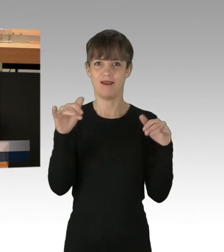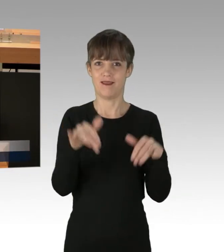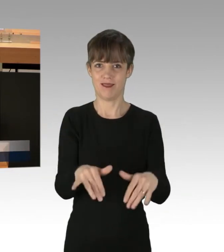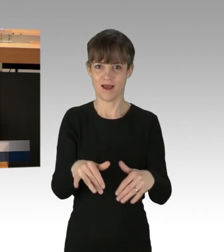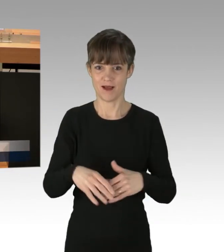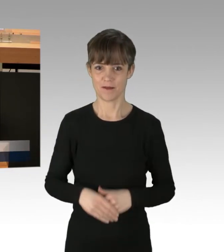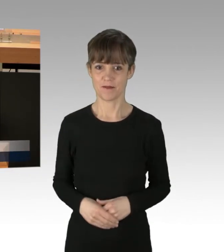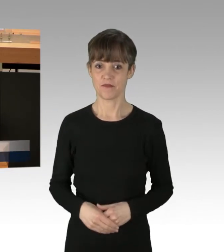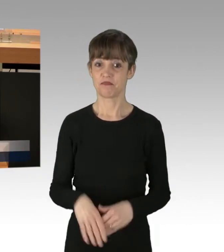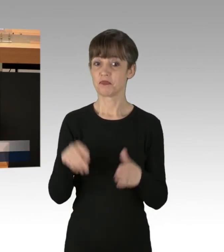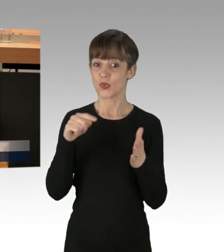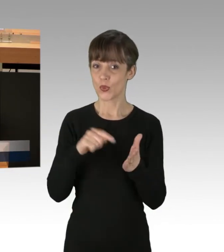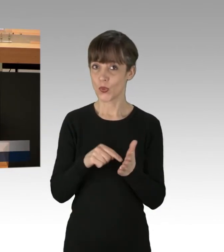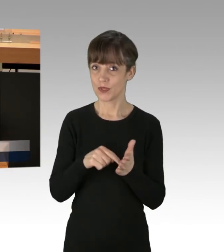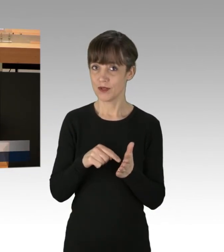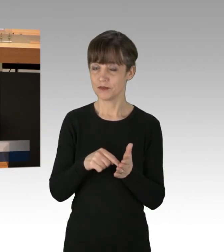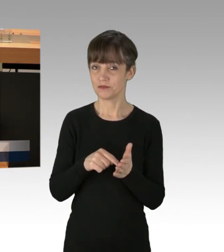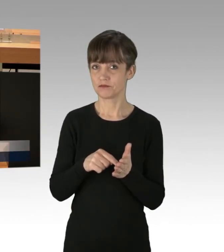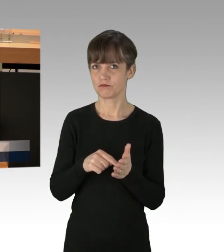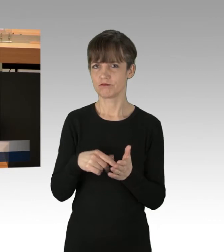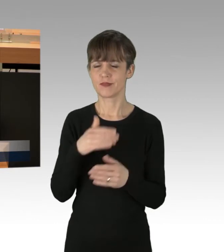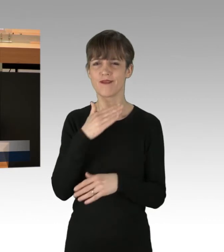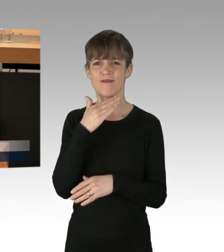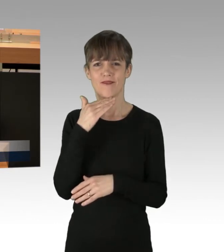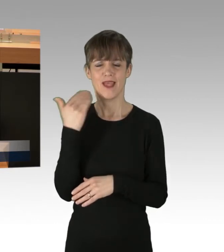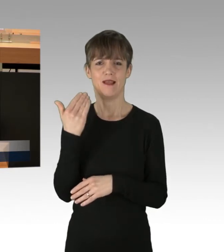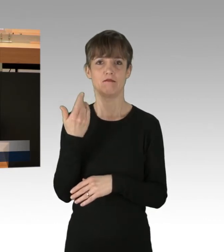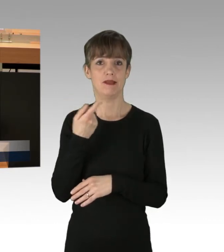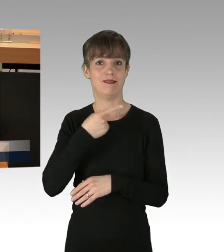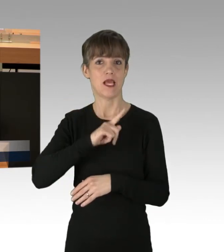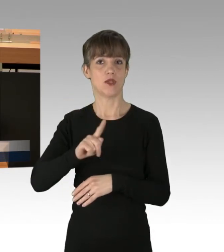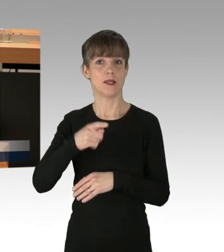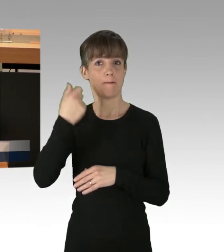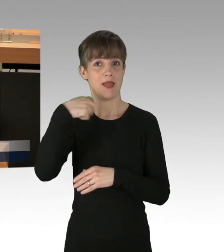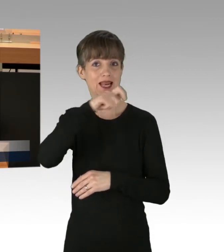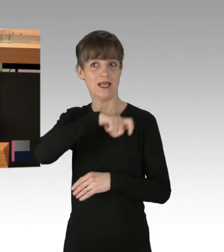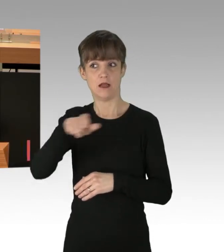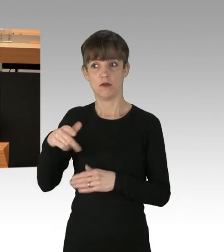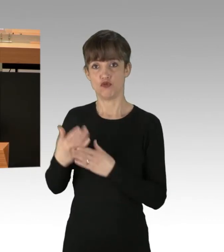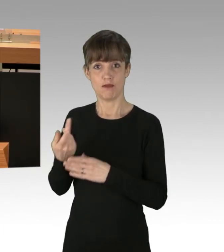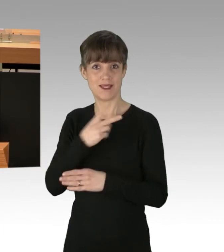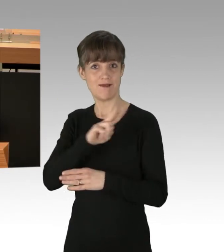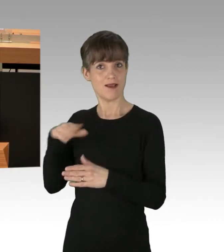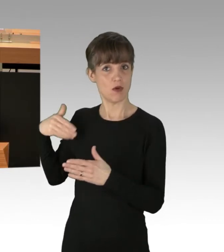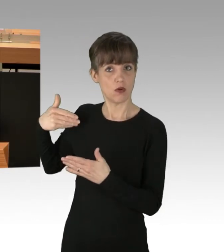denn das geht vielen Tausend Berlinerinnen und Berlinern seit zwei Wochen nicht mehr so, beziehungsweise,